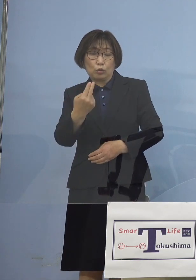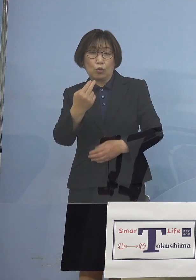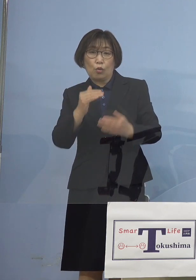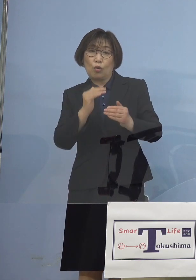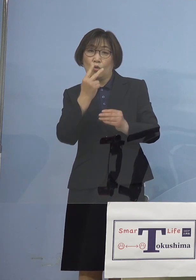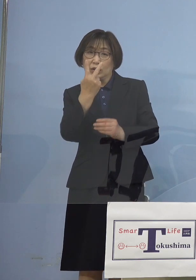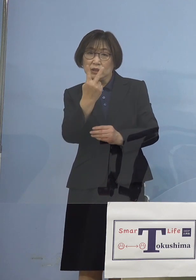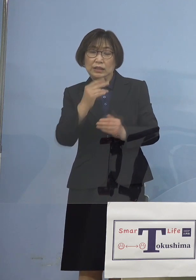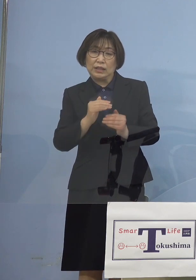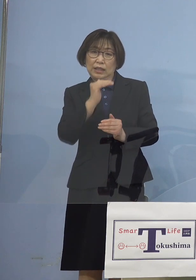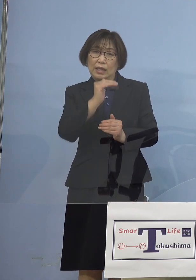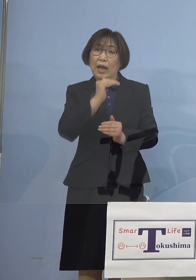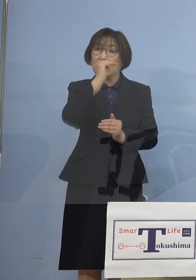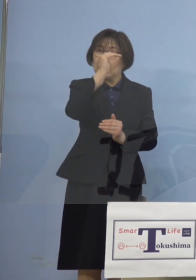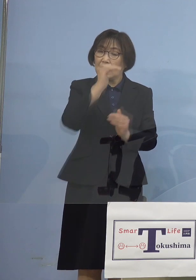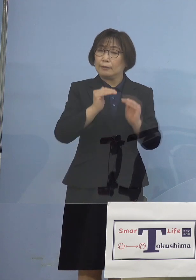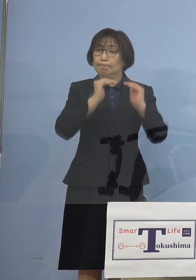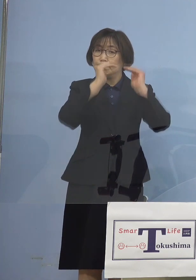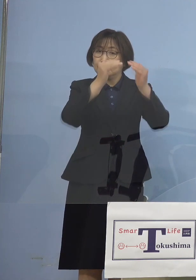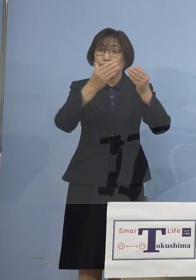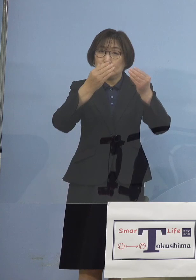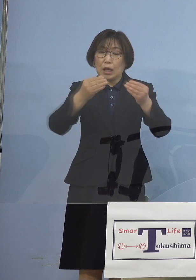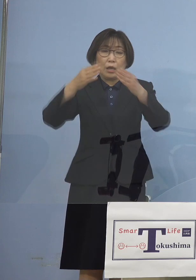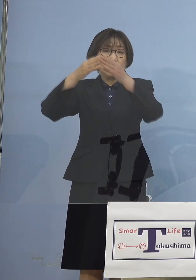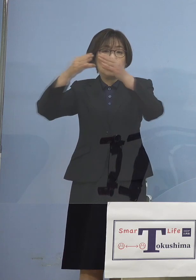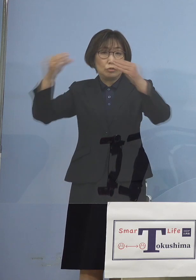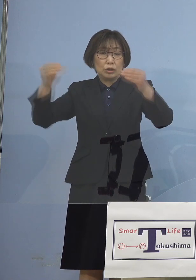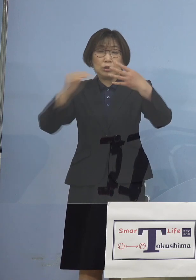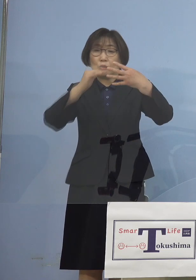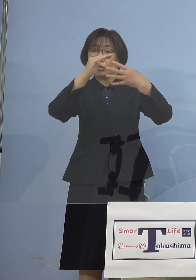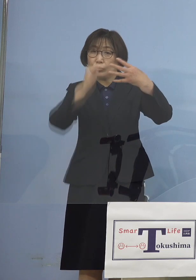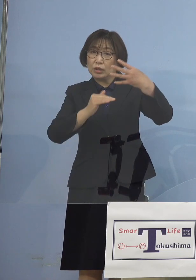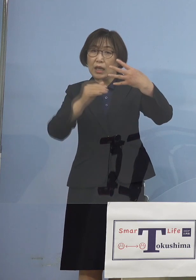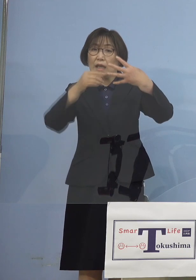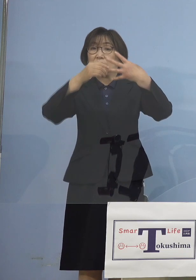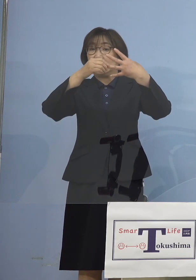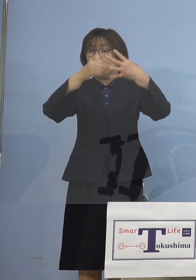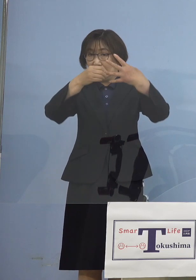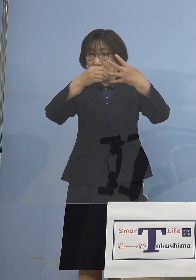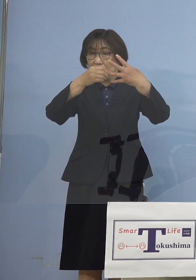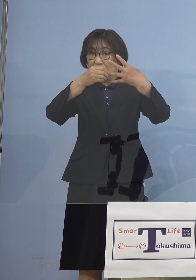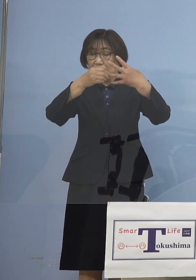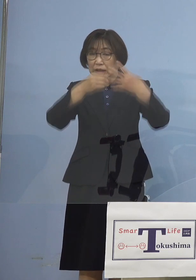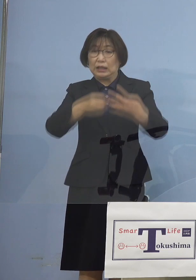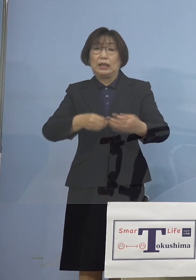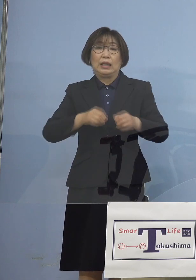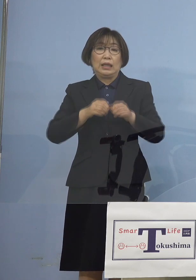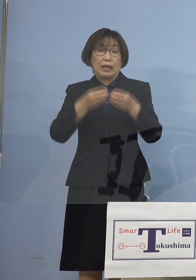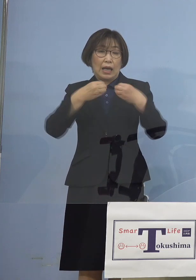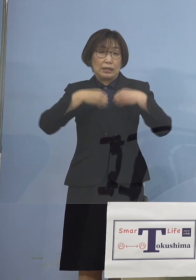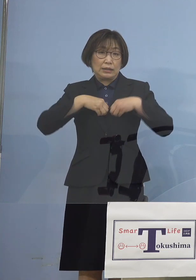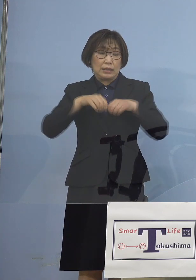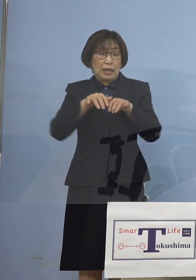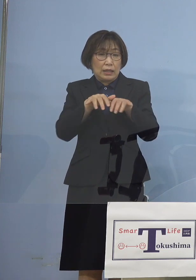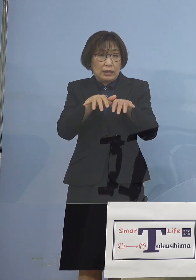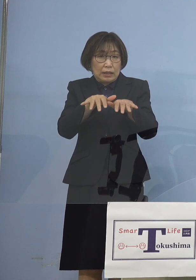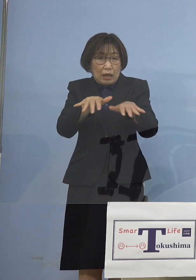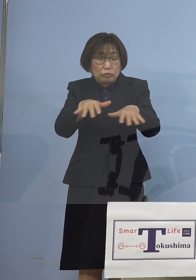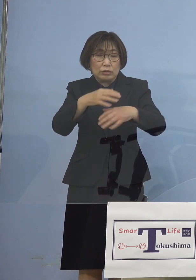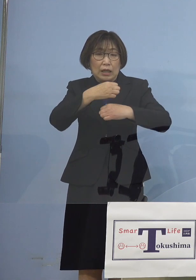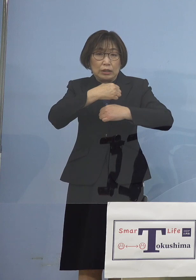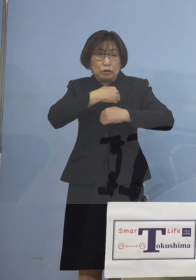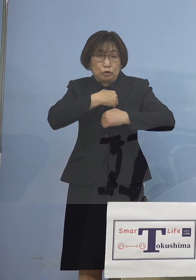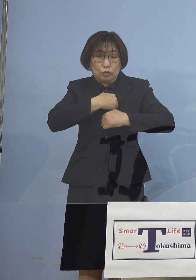国でいうところのステージ2 感染拡大注意・漸増を発令をするとともに